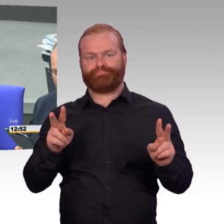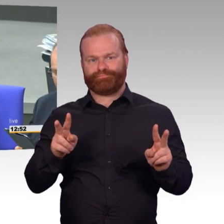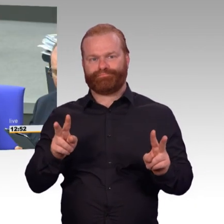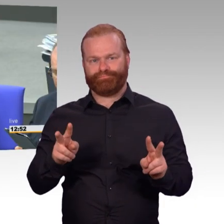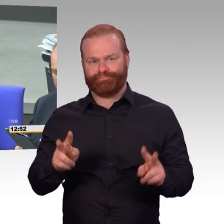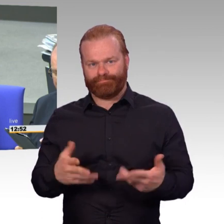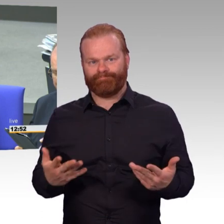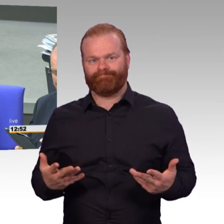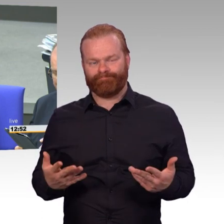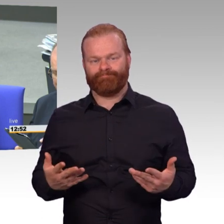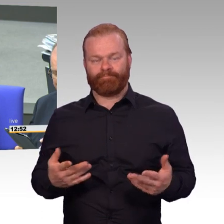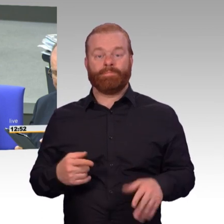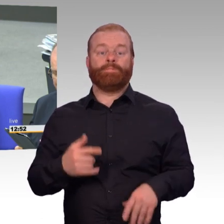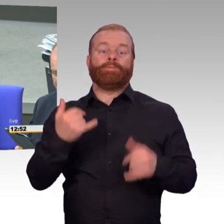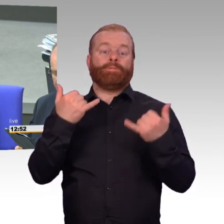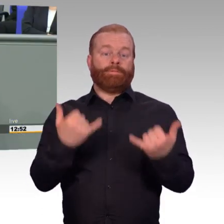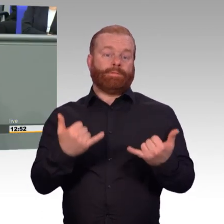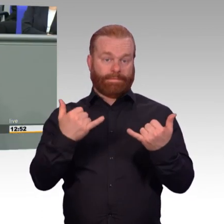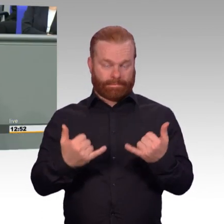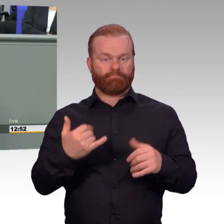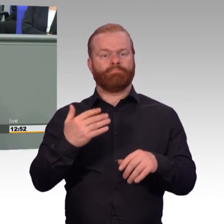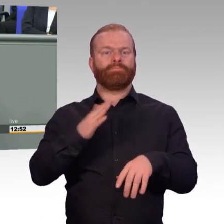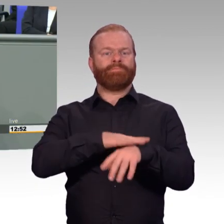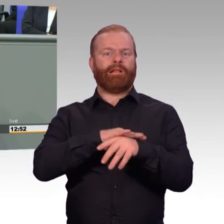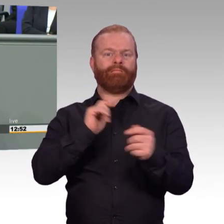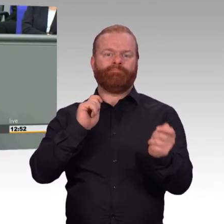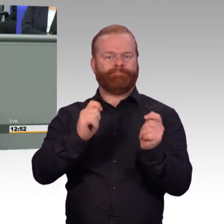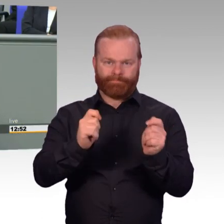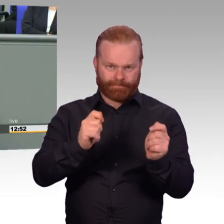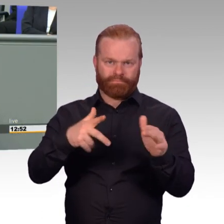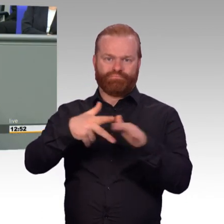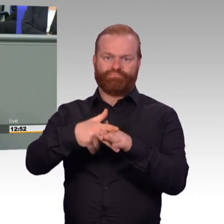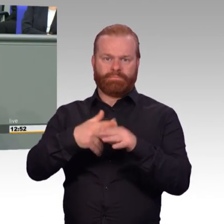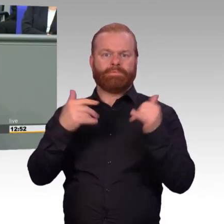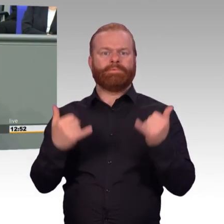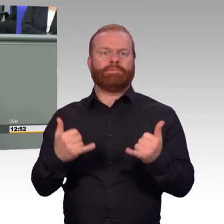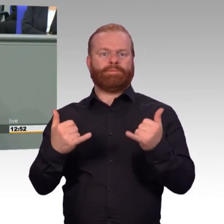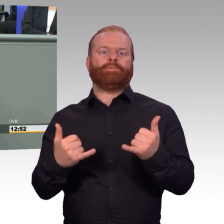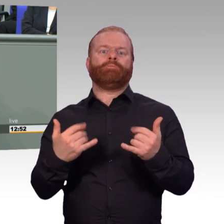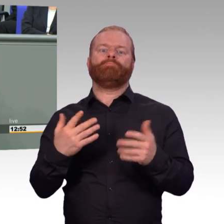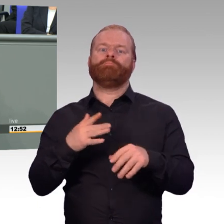hat sich in den letzten Jahren um sechseinhalb Tausend auch erhöht. Auch das ist ein zählbarer, messbarer